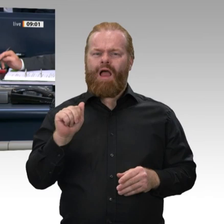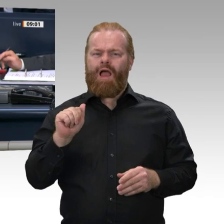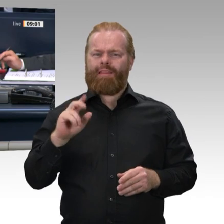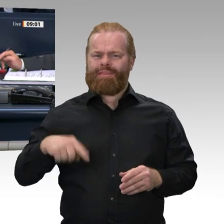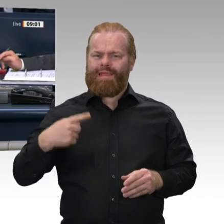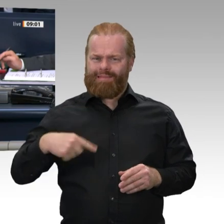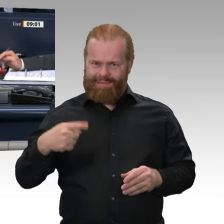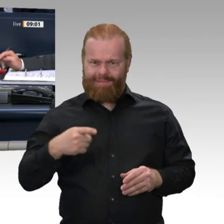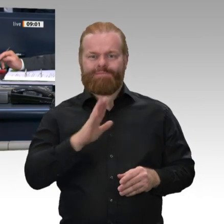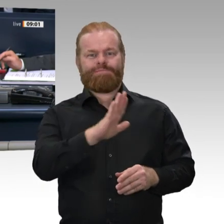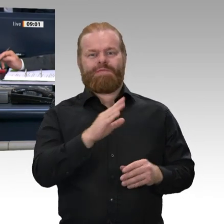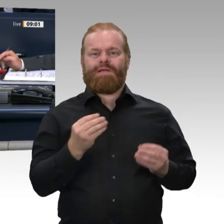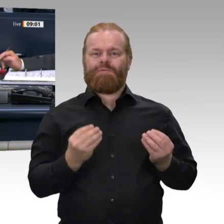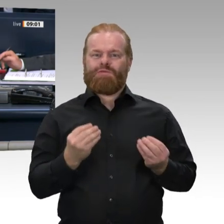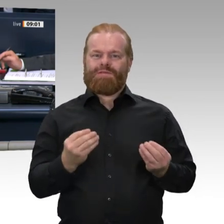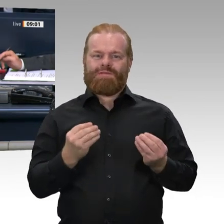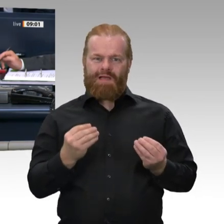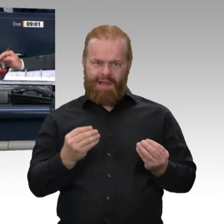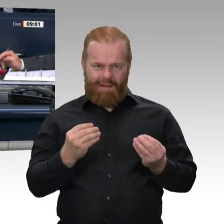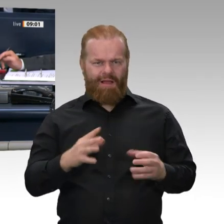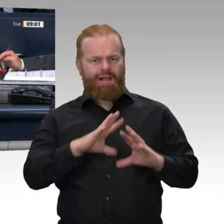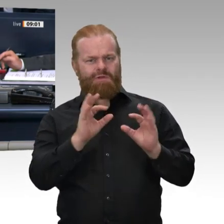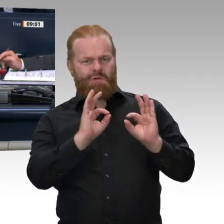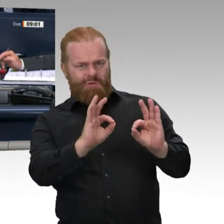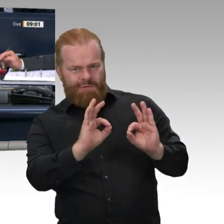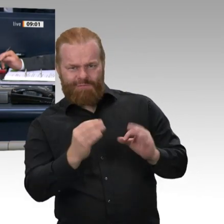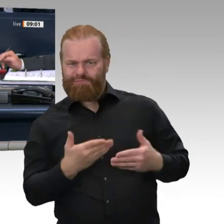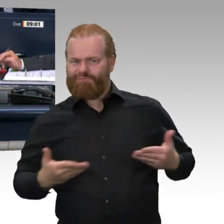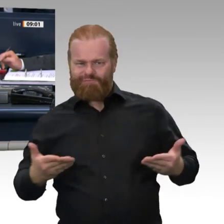Kollege Dirk Wiese als Nachfolger der ausgeschiedenen Kollegin Dr. Eva Högl zum ordentlichen